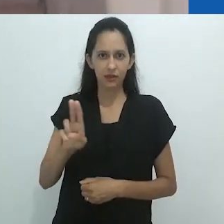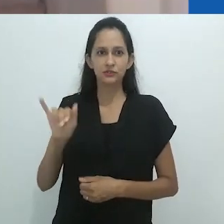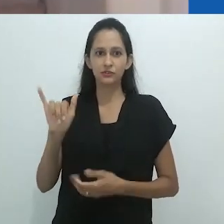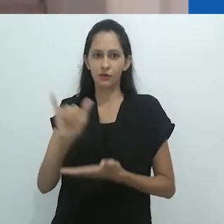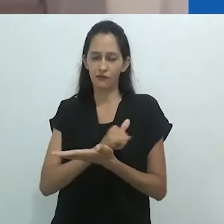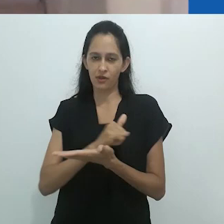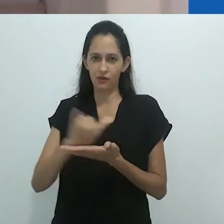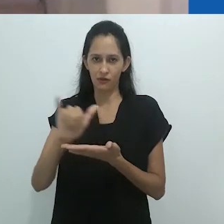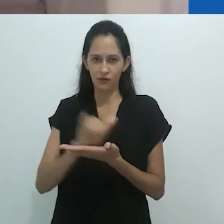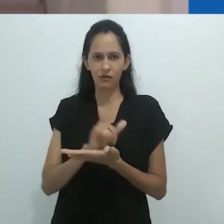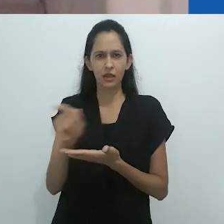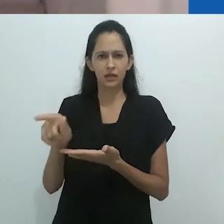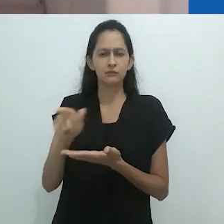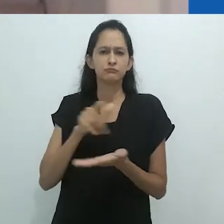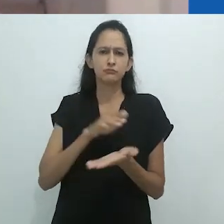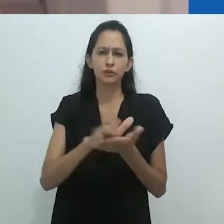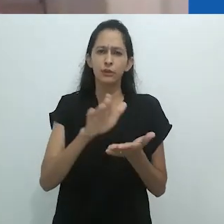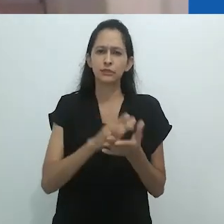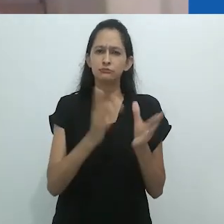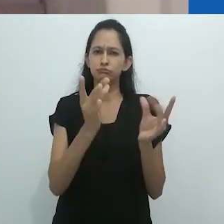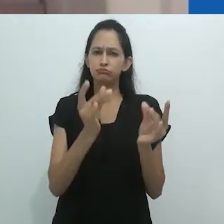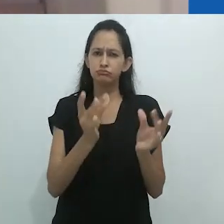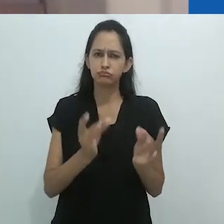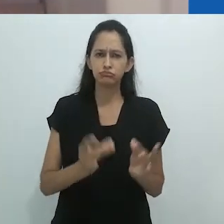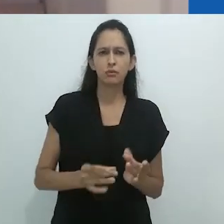O professor Taussig, ao longe destes anos,